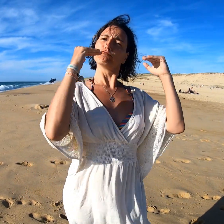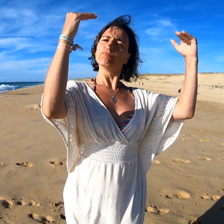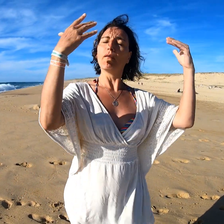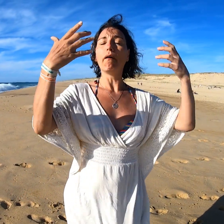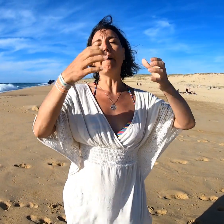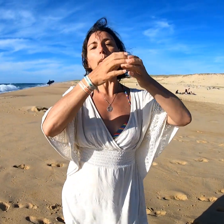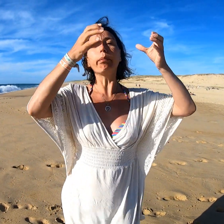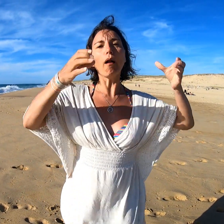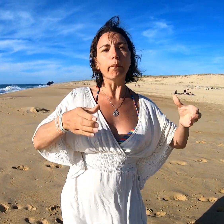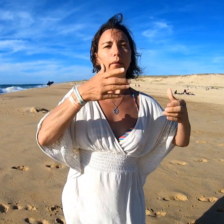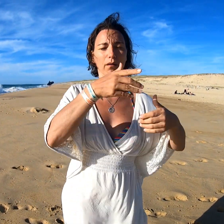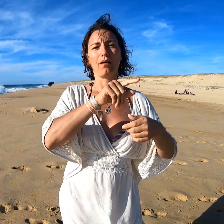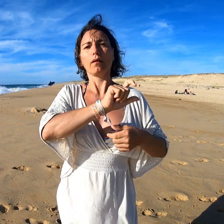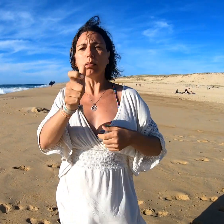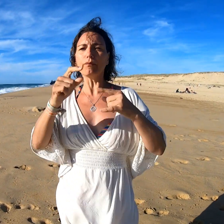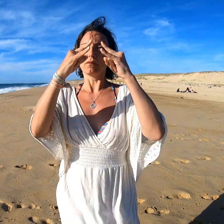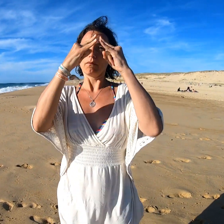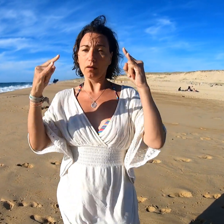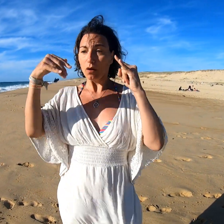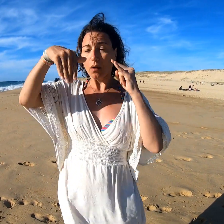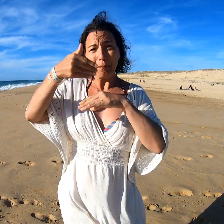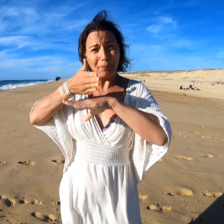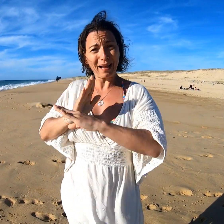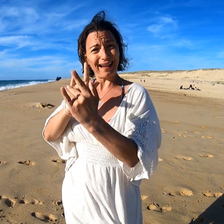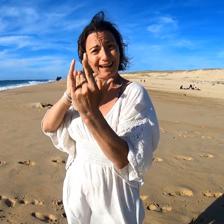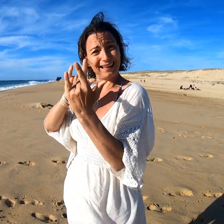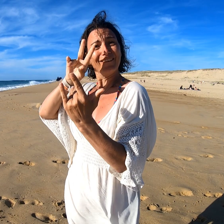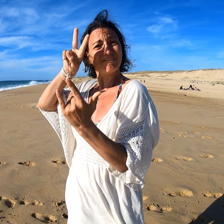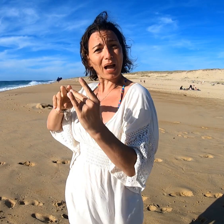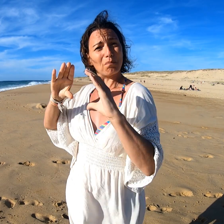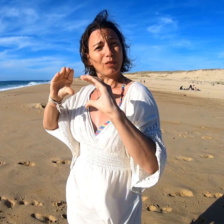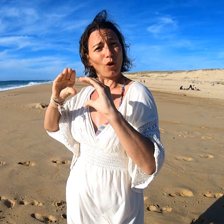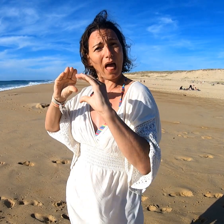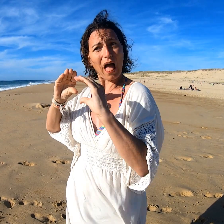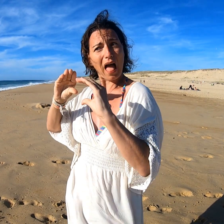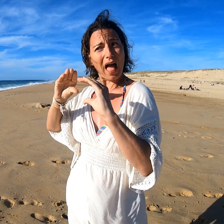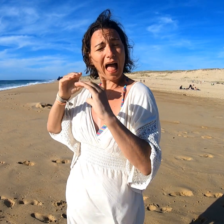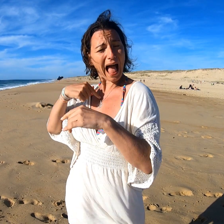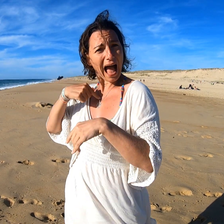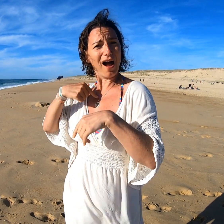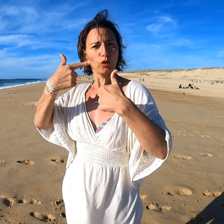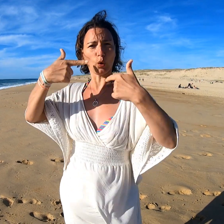comme des mobile home ou des tentes déjà prêtes avec des lits et même des vrais matelas